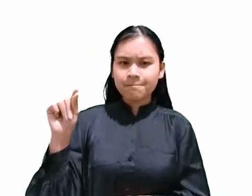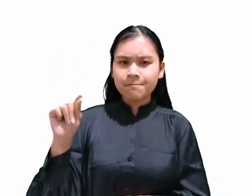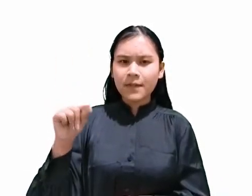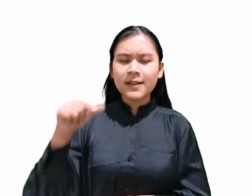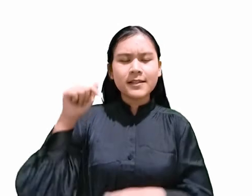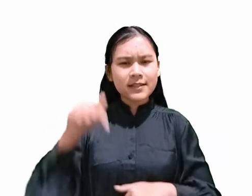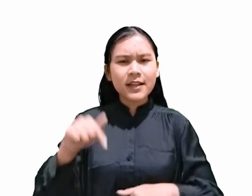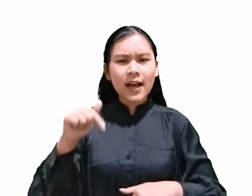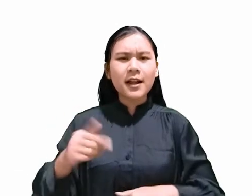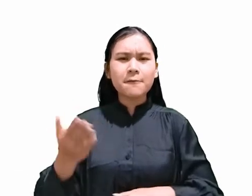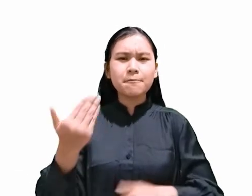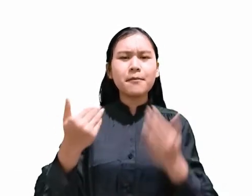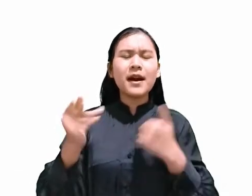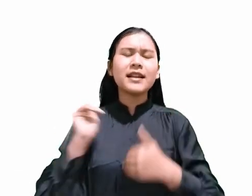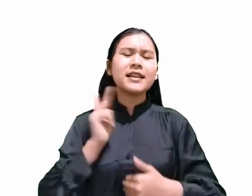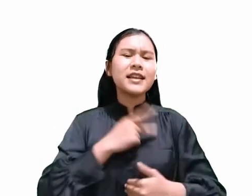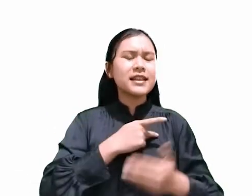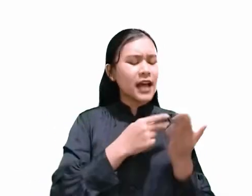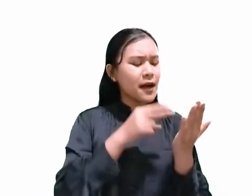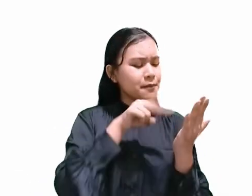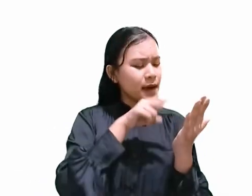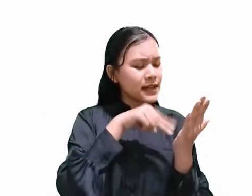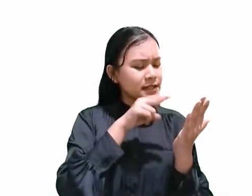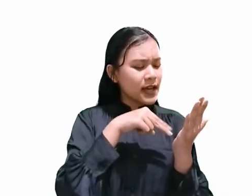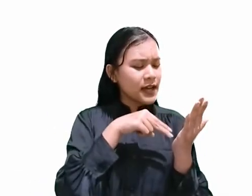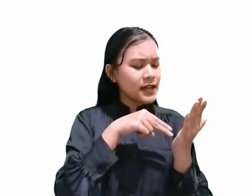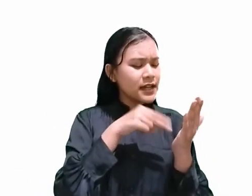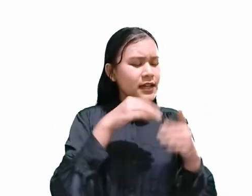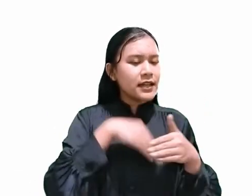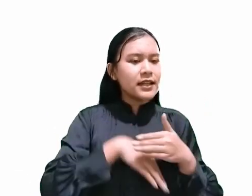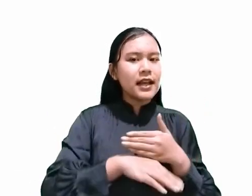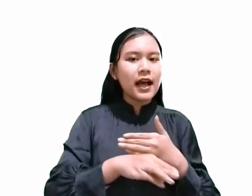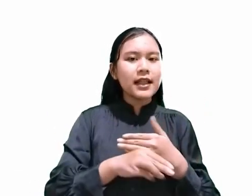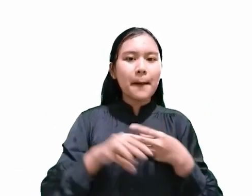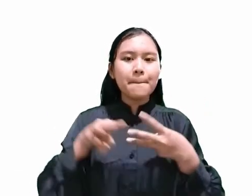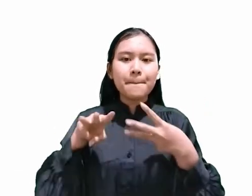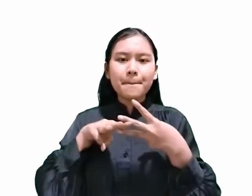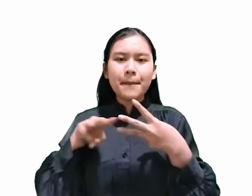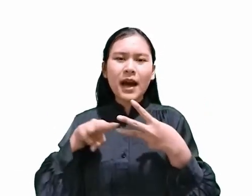apa yang dituliskan dalam Markus 15:42